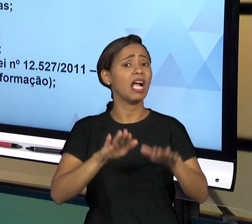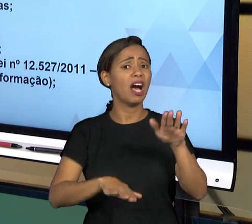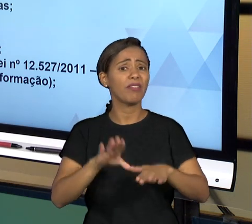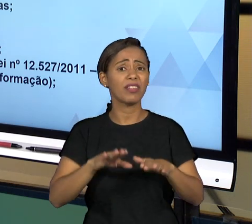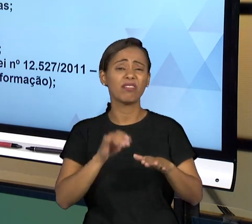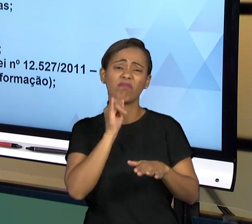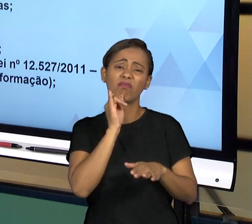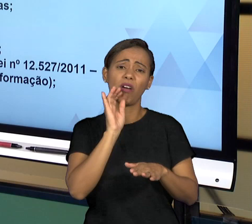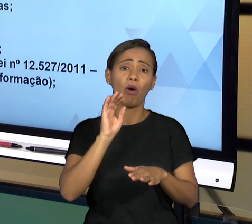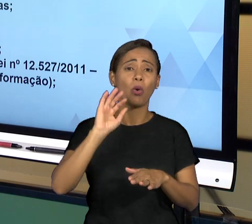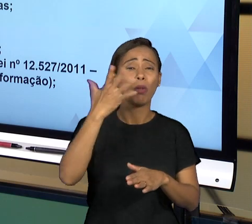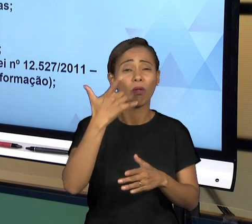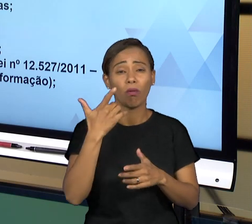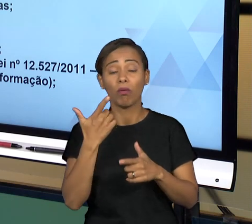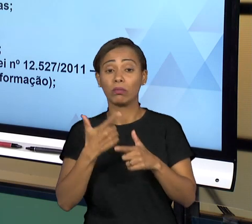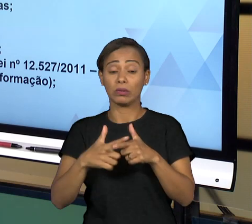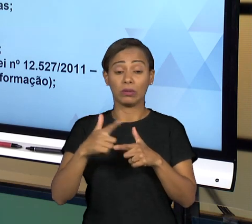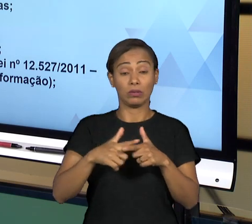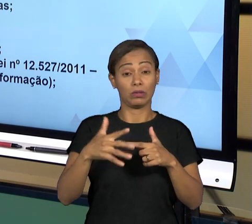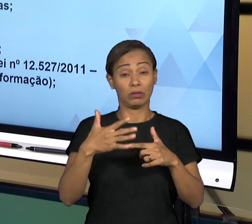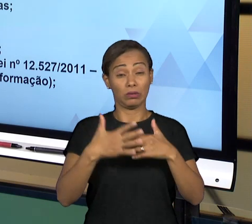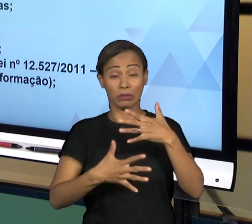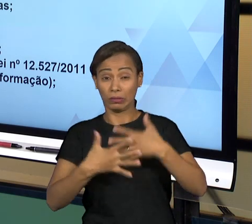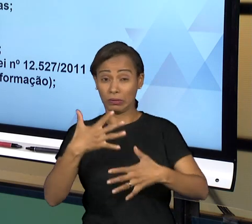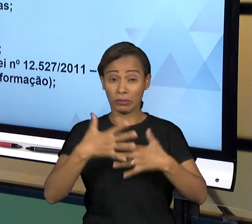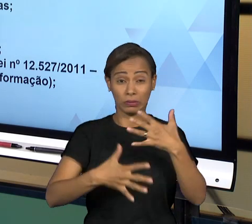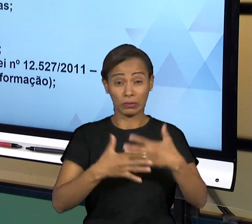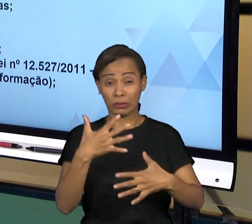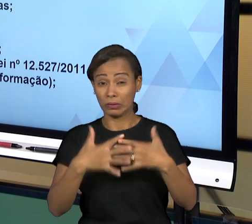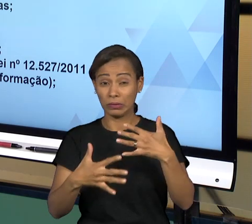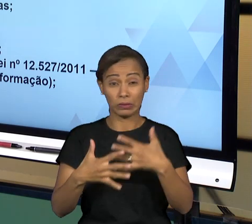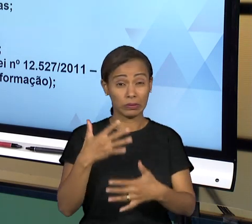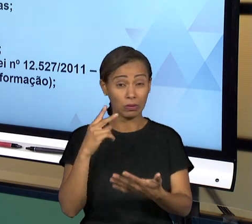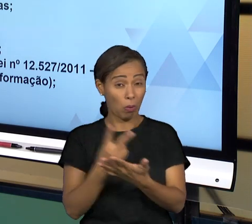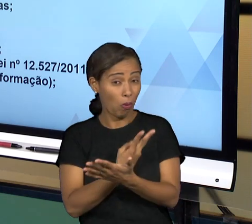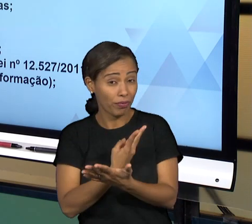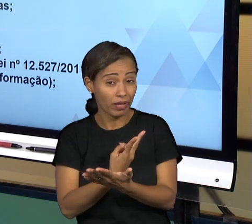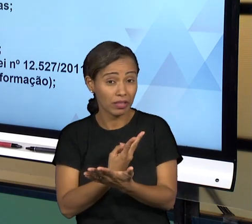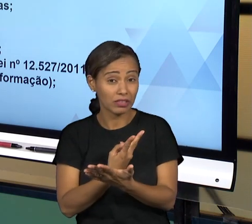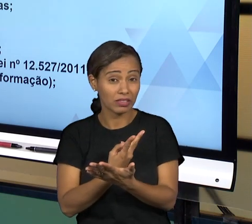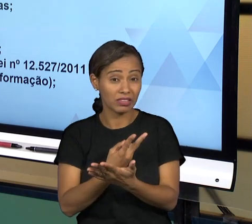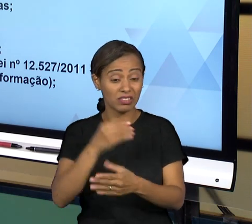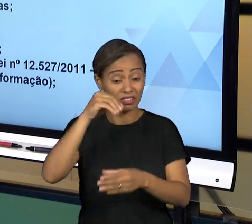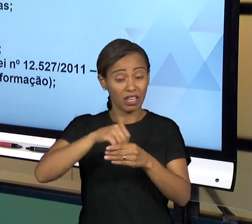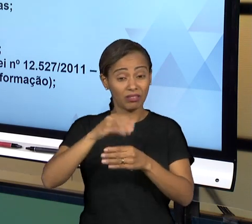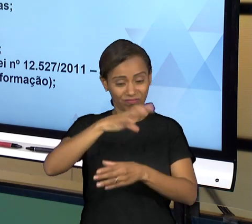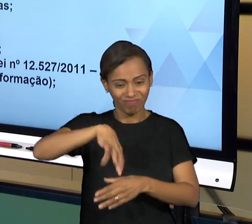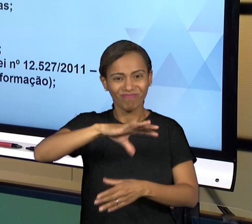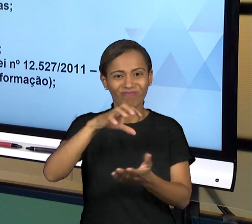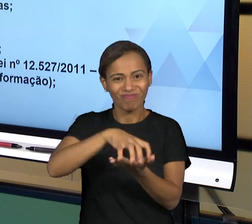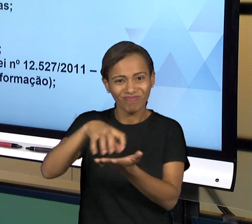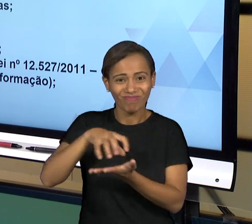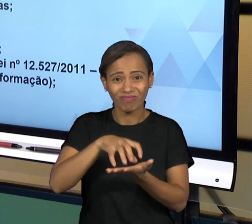NESSA PRESTAÇÃO DE SERVIÇO, QUALQUER COISA QUE ACONTECE FORA DO QUE SERIA O "COMUM" DENTRO DA ADMINISTRAÇÃO PÚBLICA. VOCÊ CIDADÃO OU VOCÊ, O